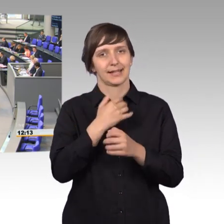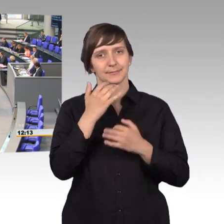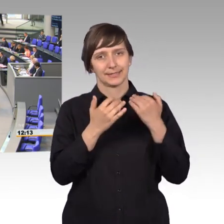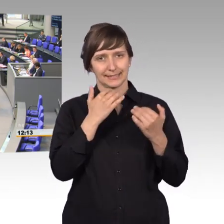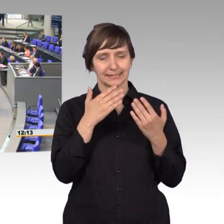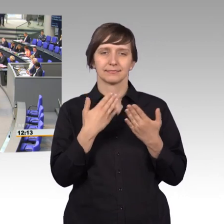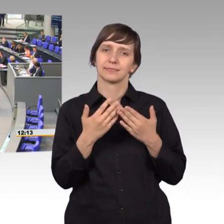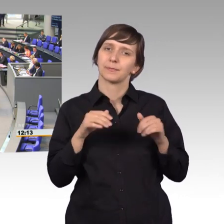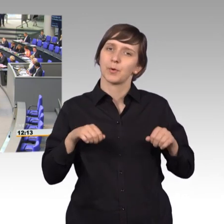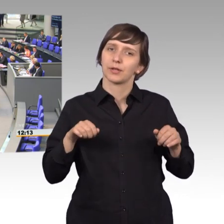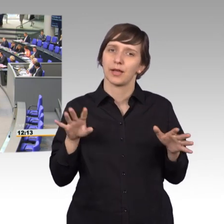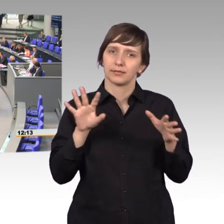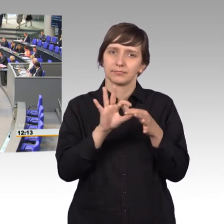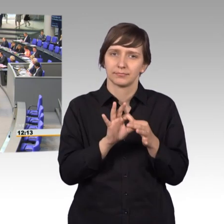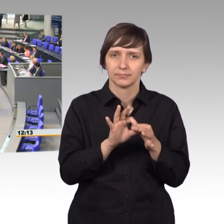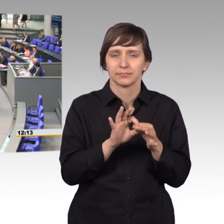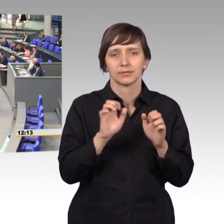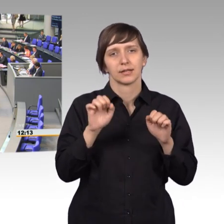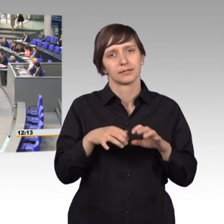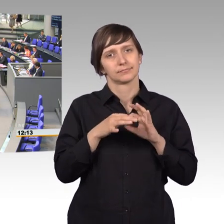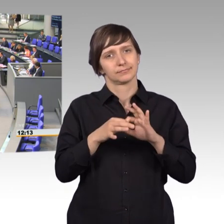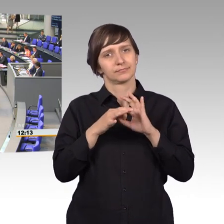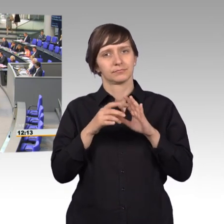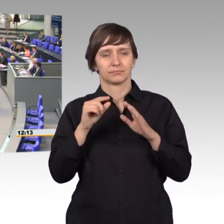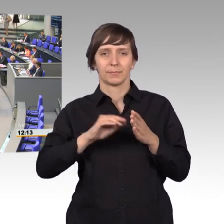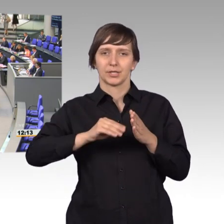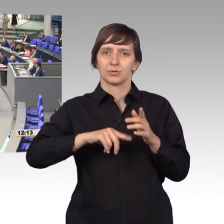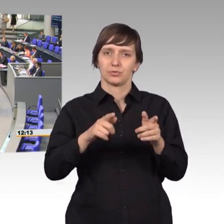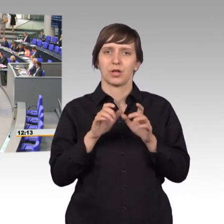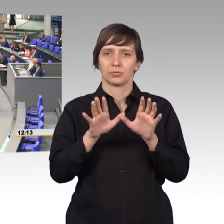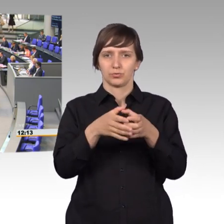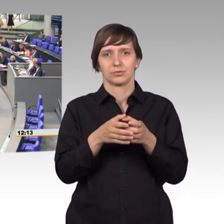mal ein bisschen auf die Historie des Petitionswesens hinzuweisen.